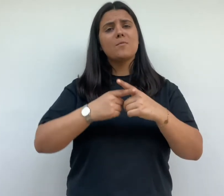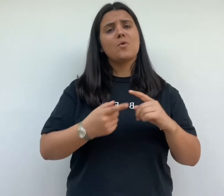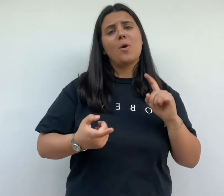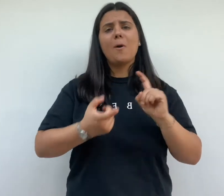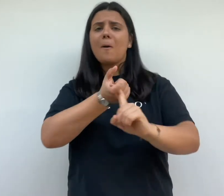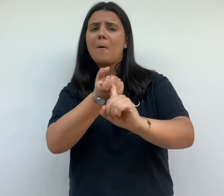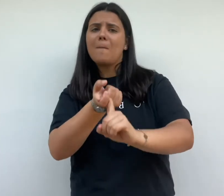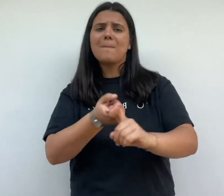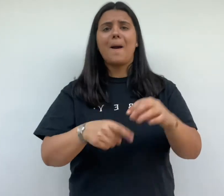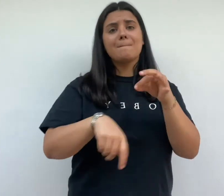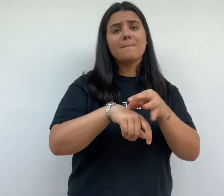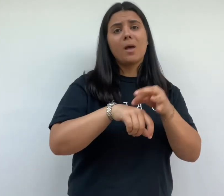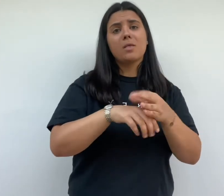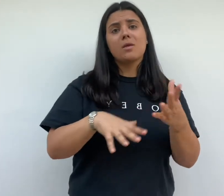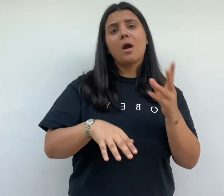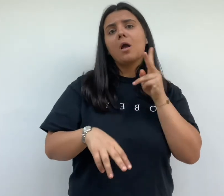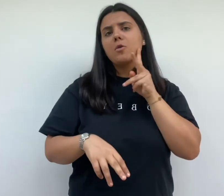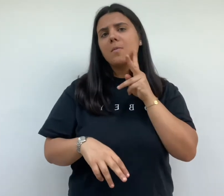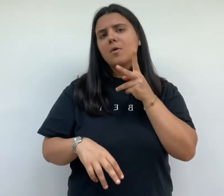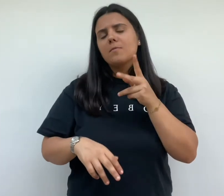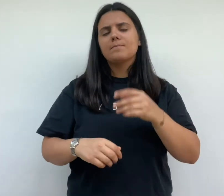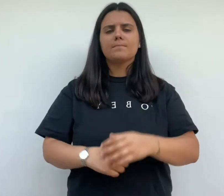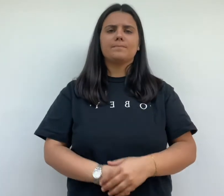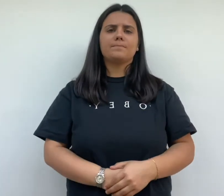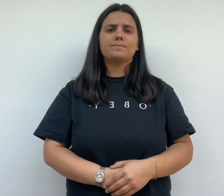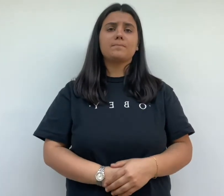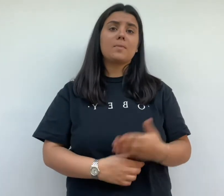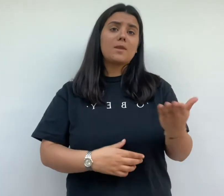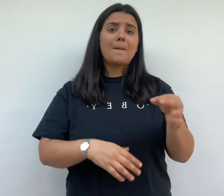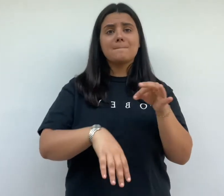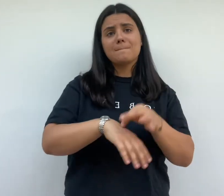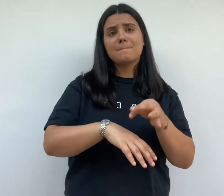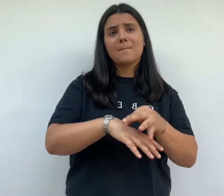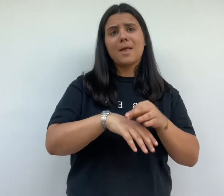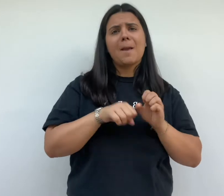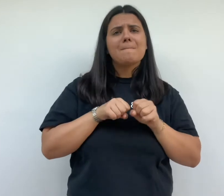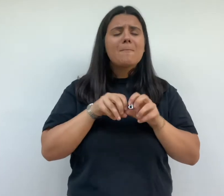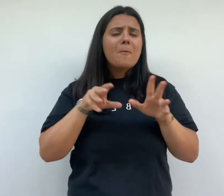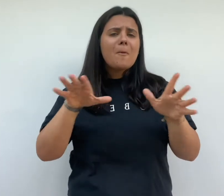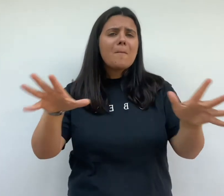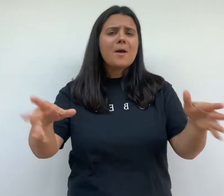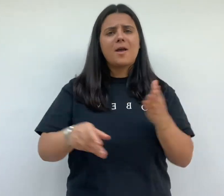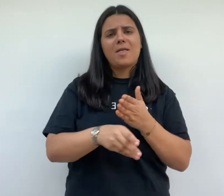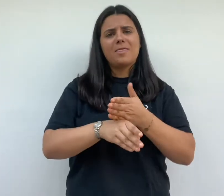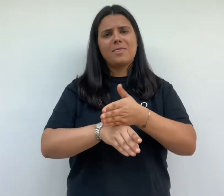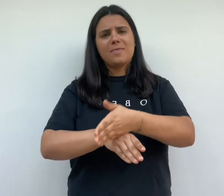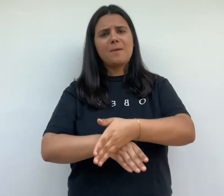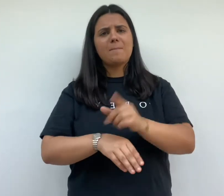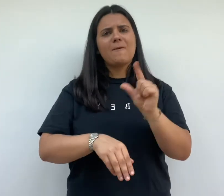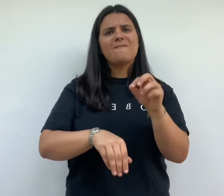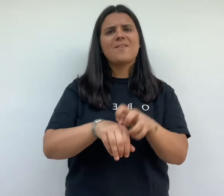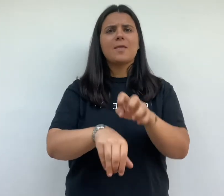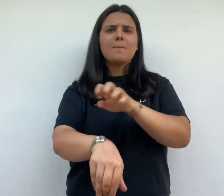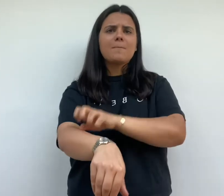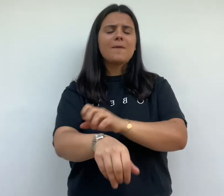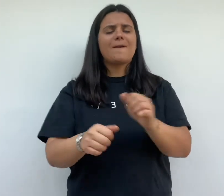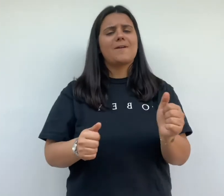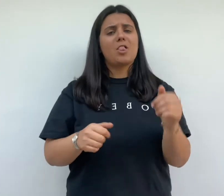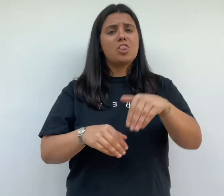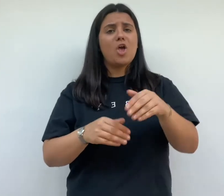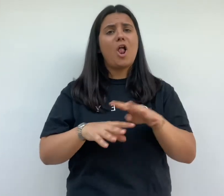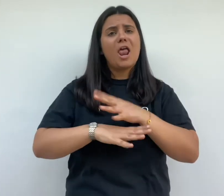cette maladie se propage au début du xxème siècle dans les quartiers